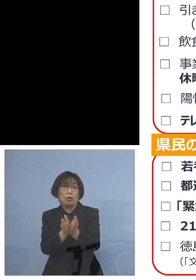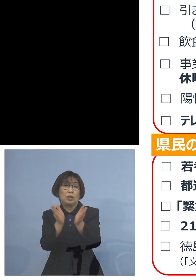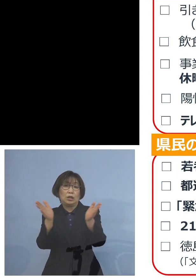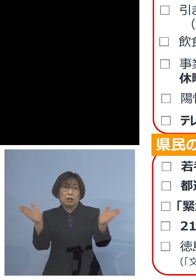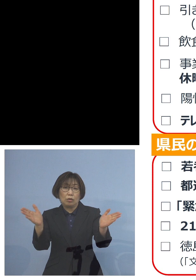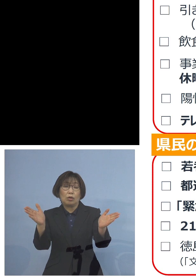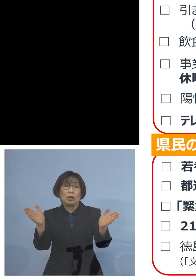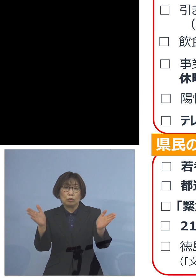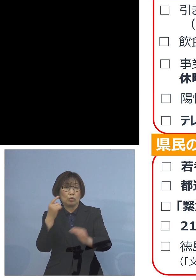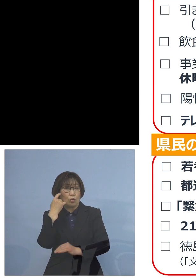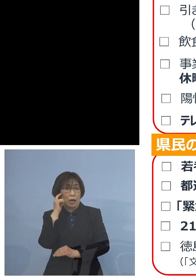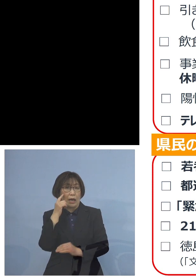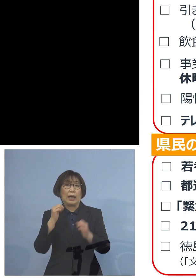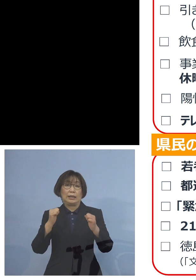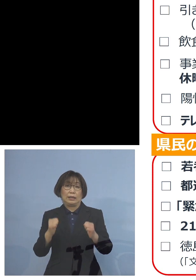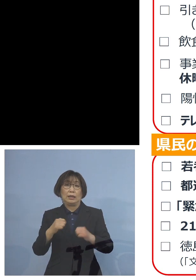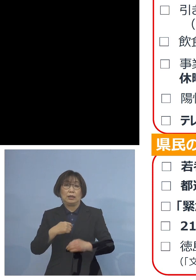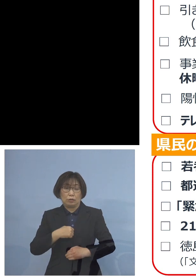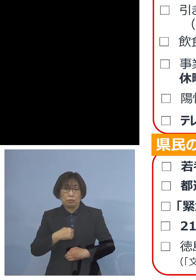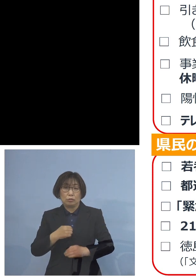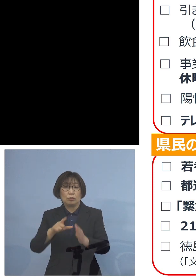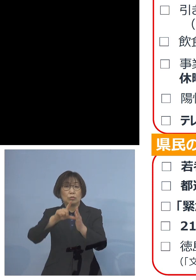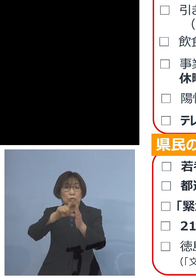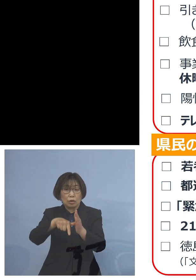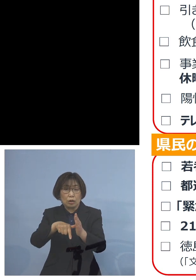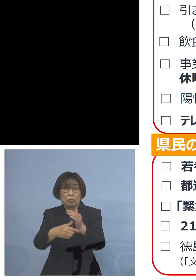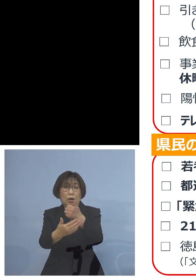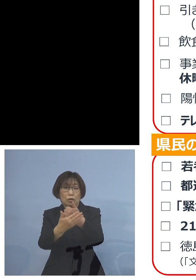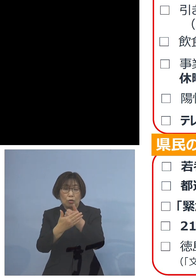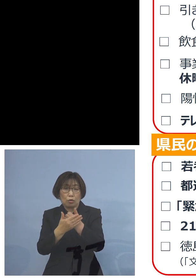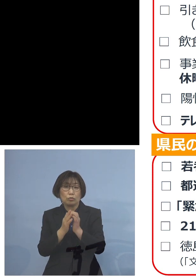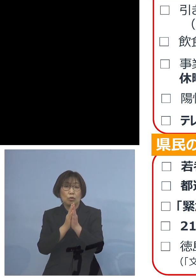是非そうした際には ご協力をお願いをしたいと思います